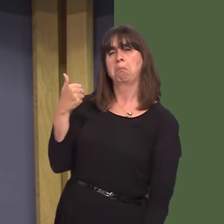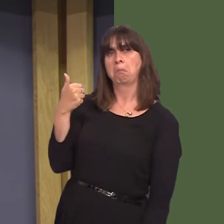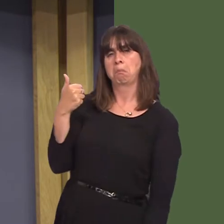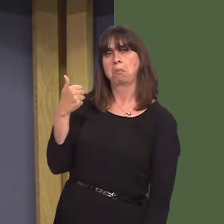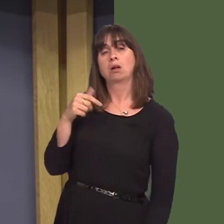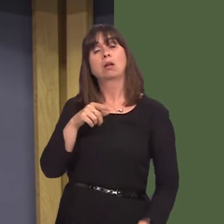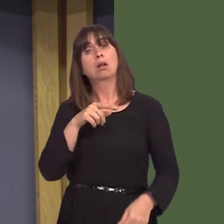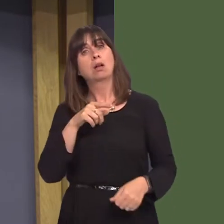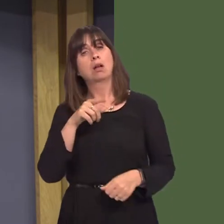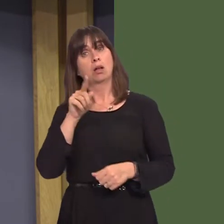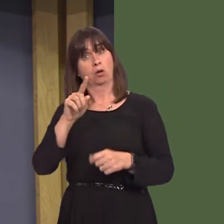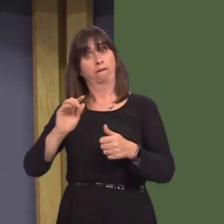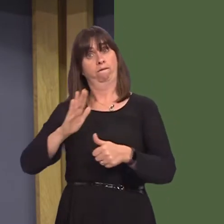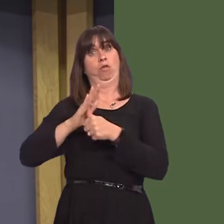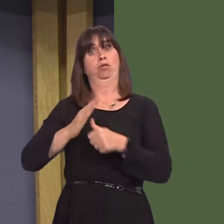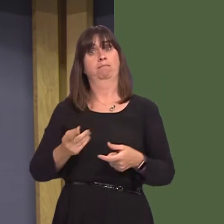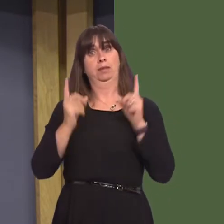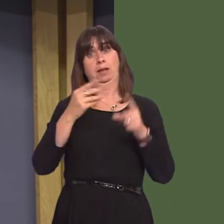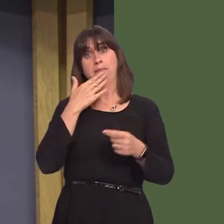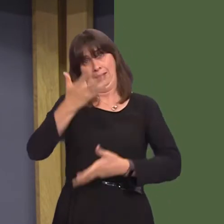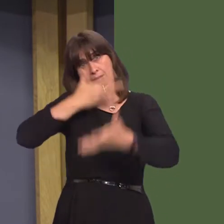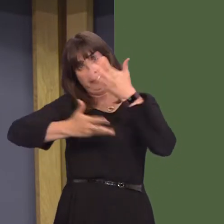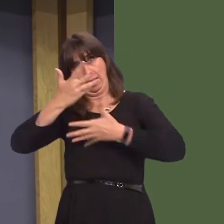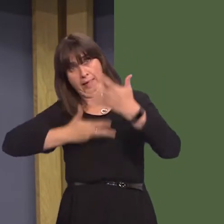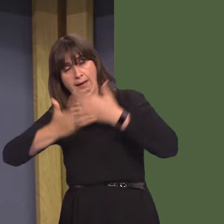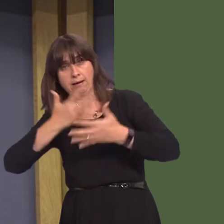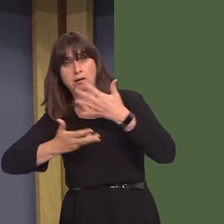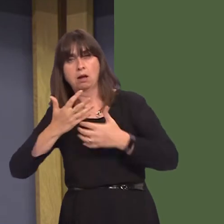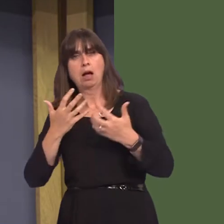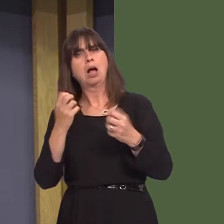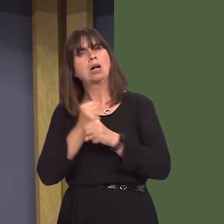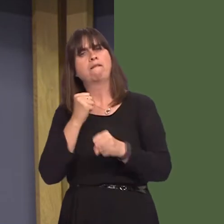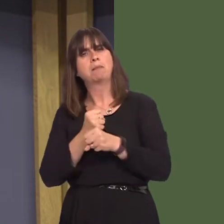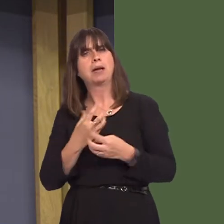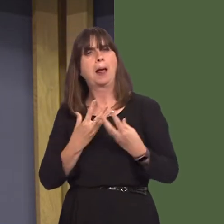the First Minister set out how the Welsh Government is supporting substance misuse services to